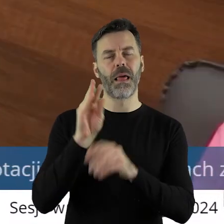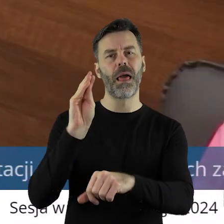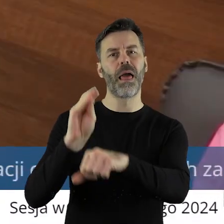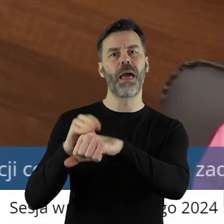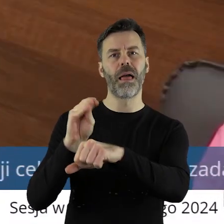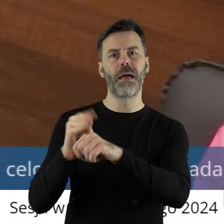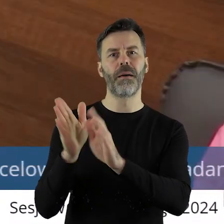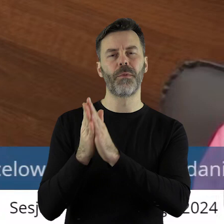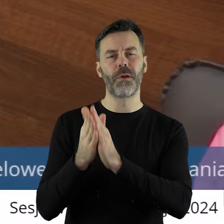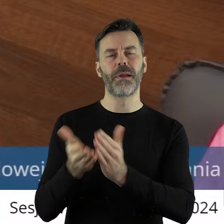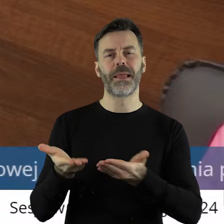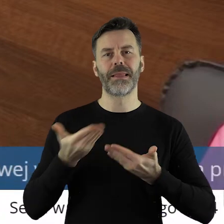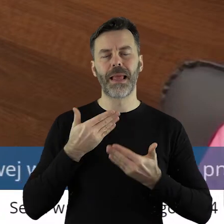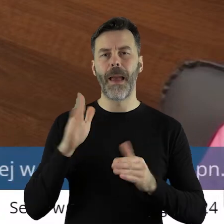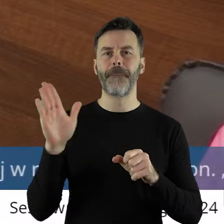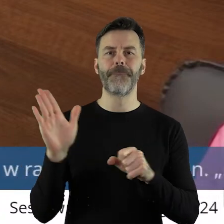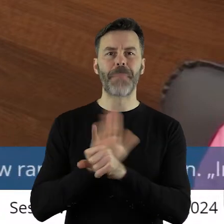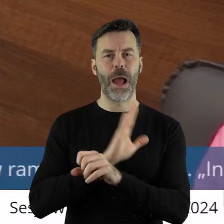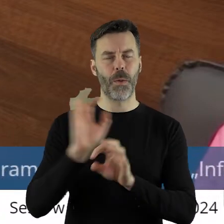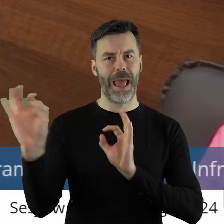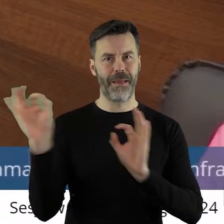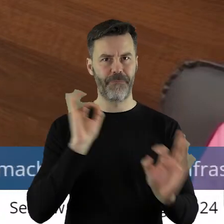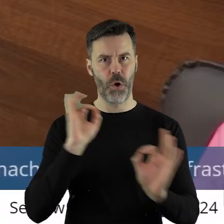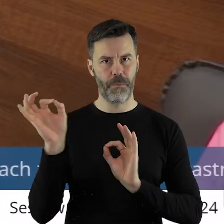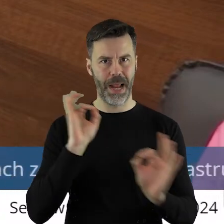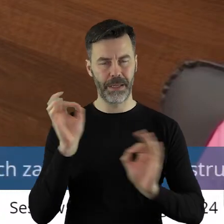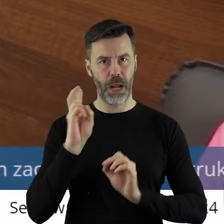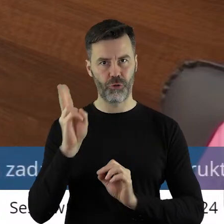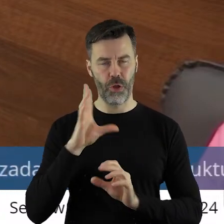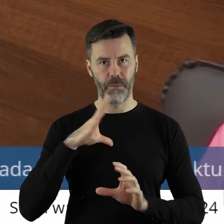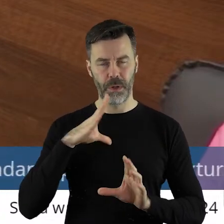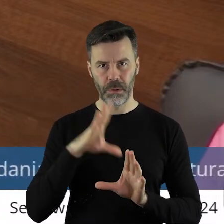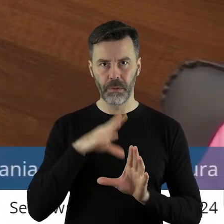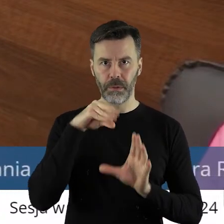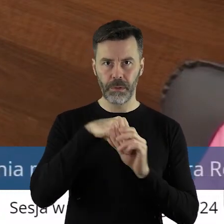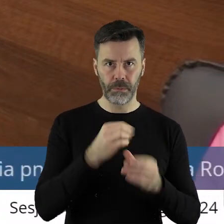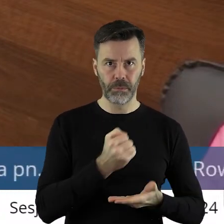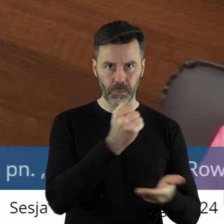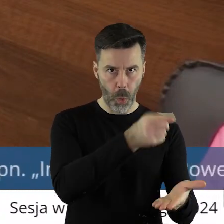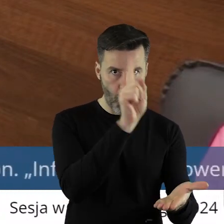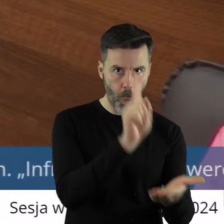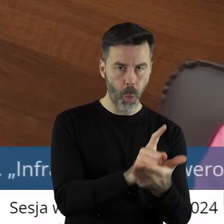abyśmy dostawali kompletną informację na temat podmiotów, które otrzymują dofinansowania,